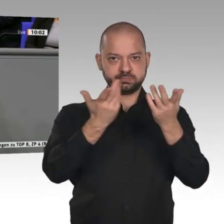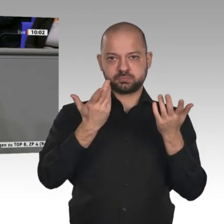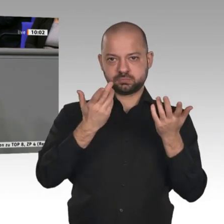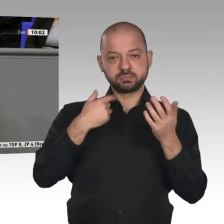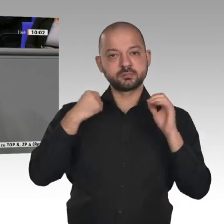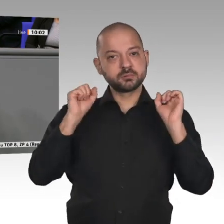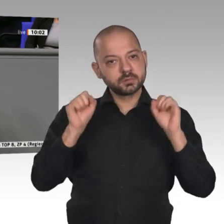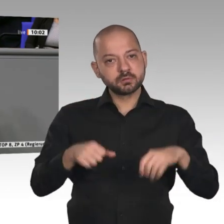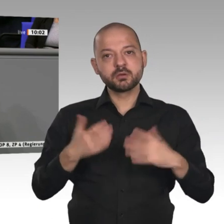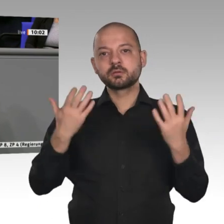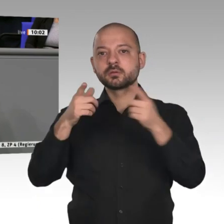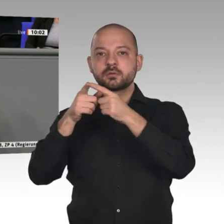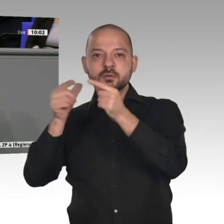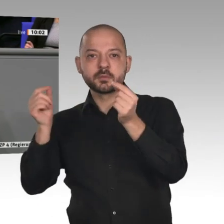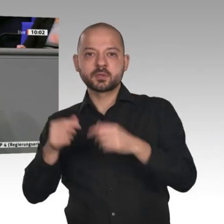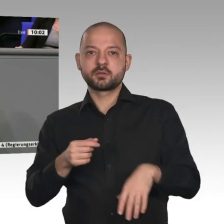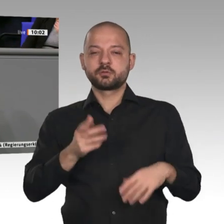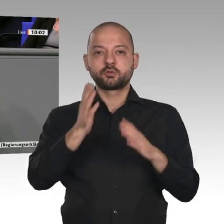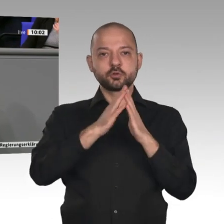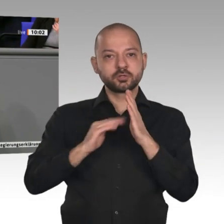Kanada bis hin zu den Mercosur-Ländern.